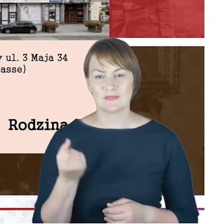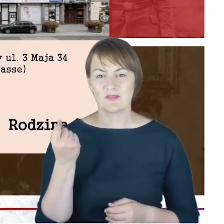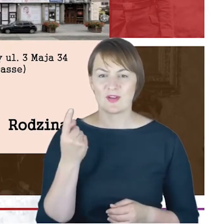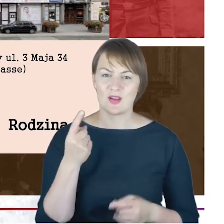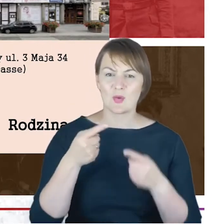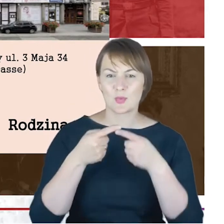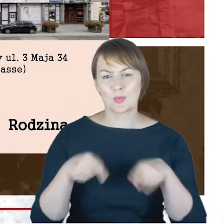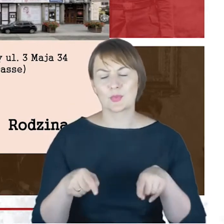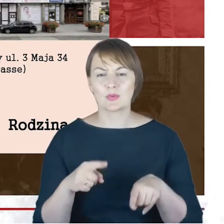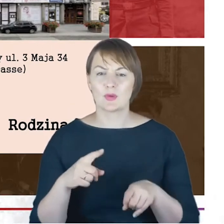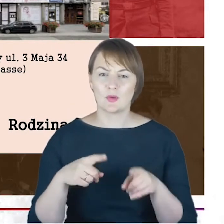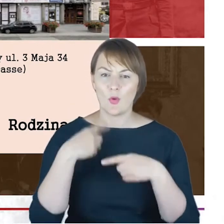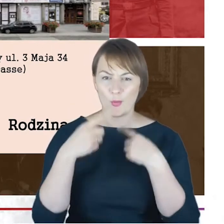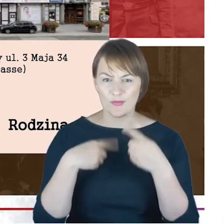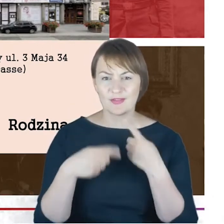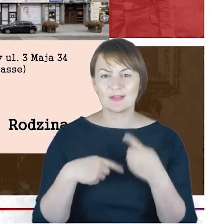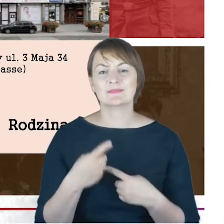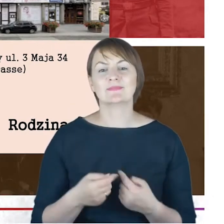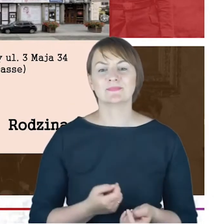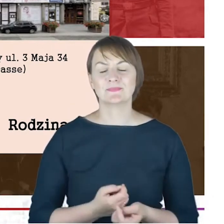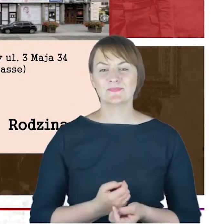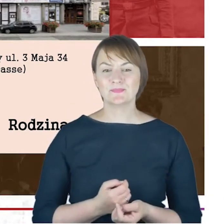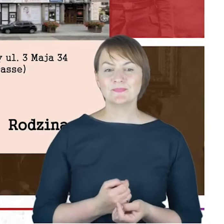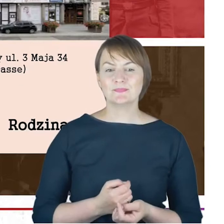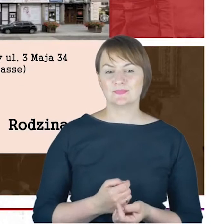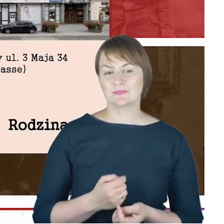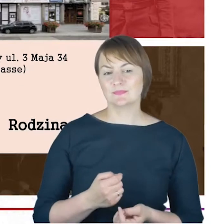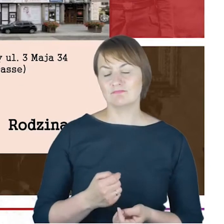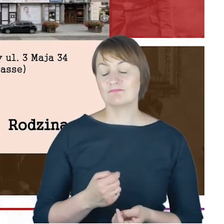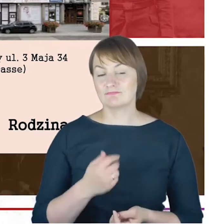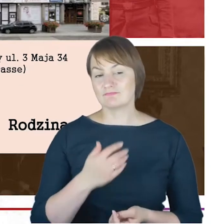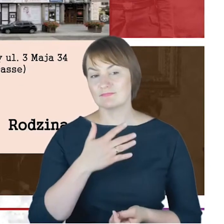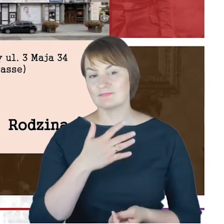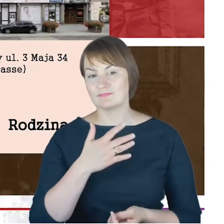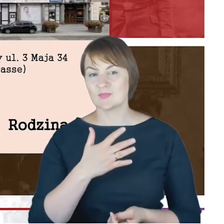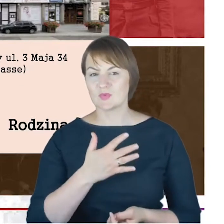postaram się Państwu coś opowiedzieć, to mamy nieodparte wrażenie, że